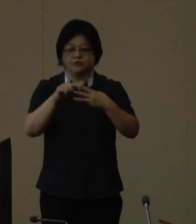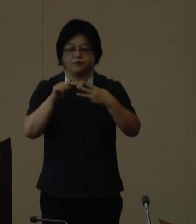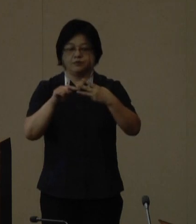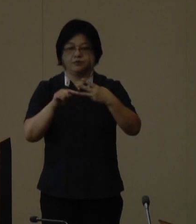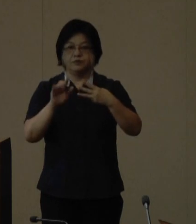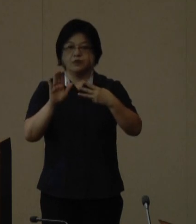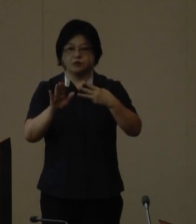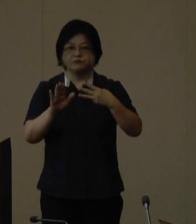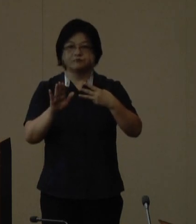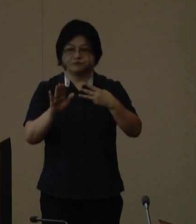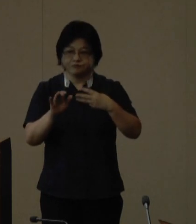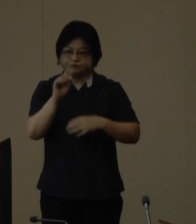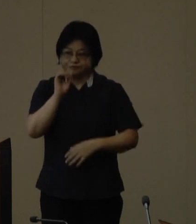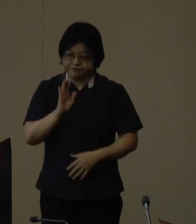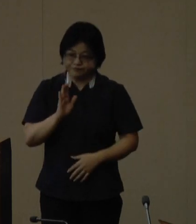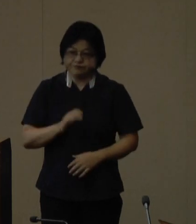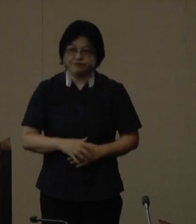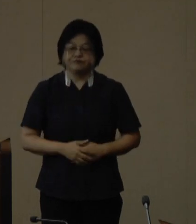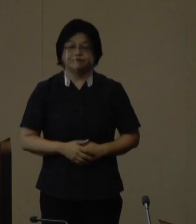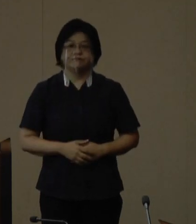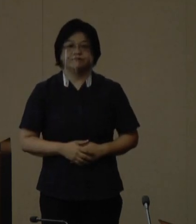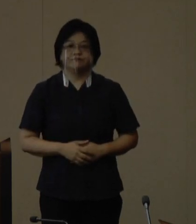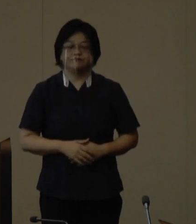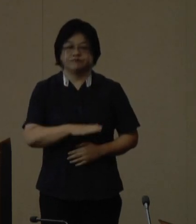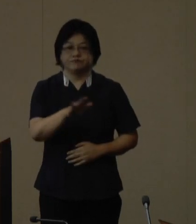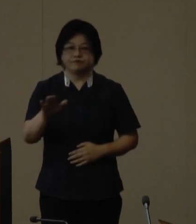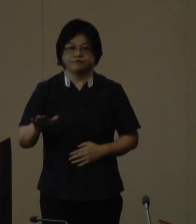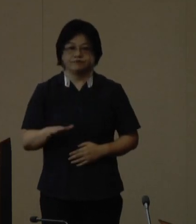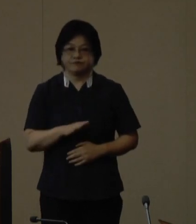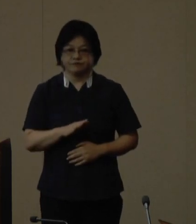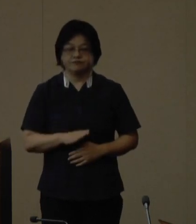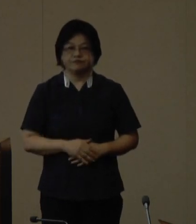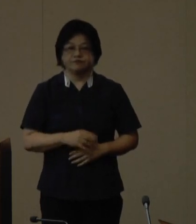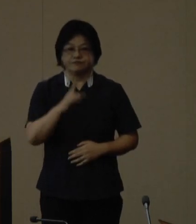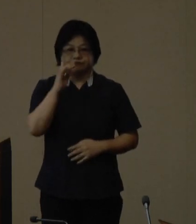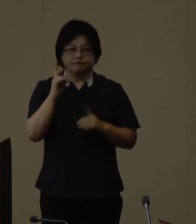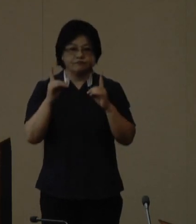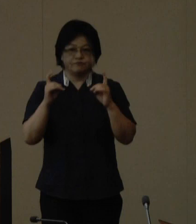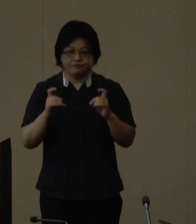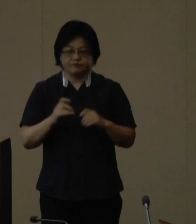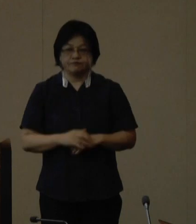では玉城 知事からお願いいたします はいさいぐすーよーでは発表いたします